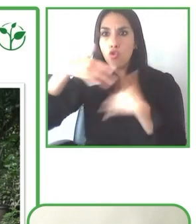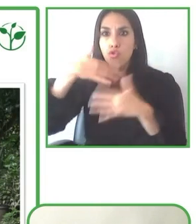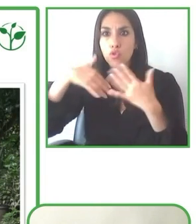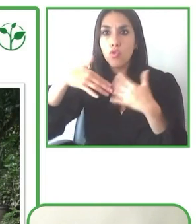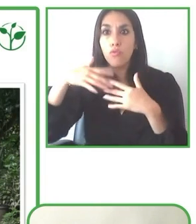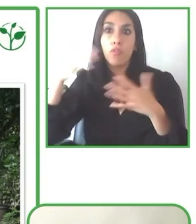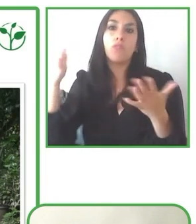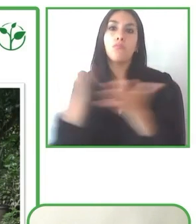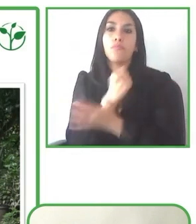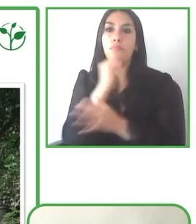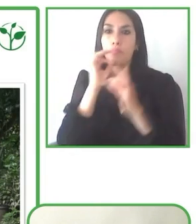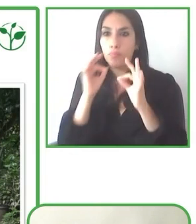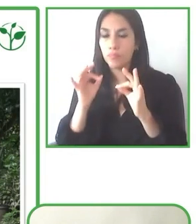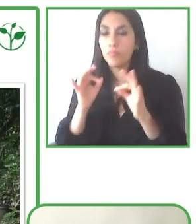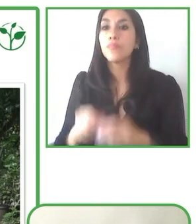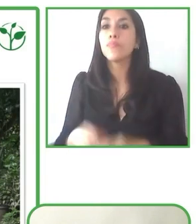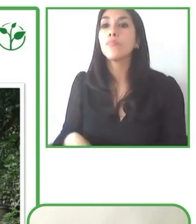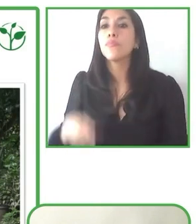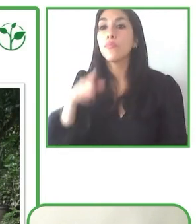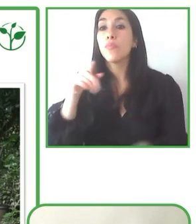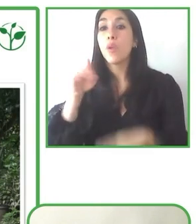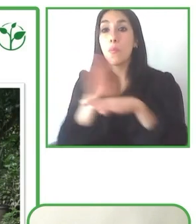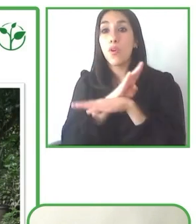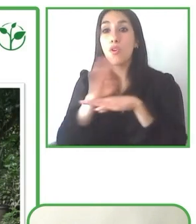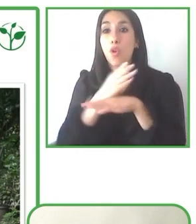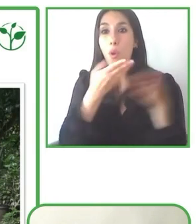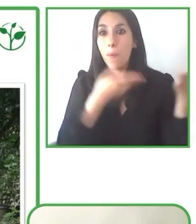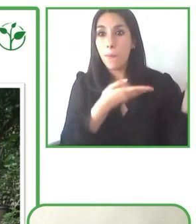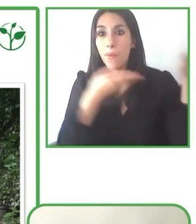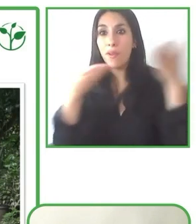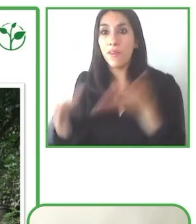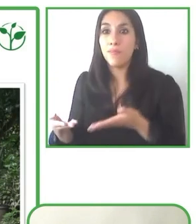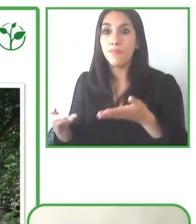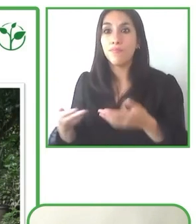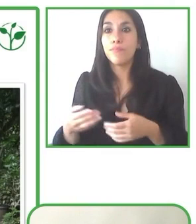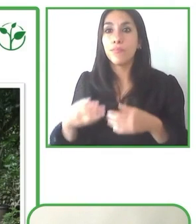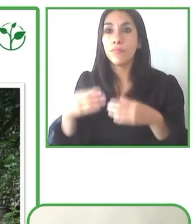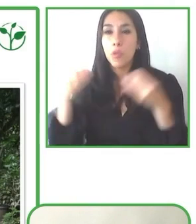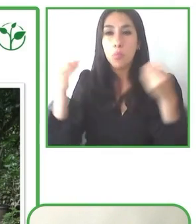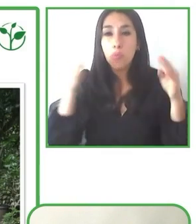proyectos tan espectaculares que nos han presentado, proyectos que van a mejorar la